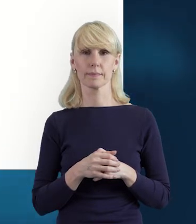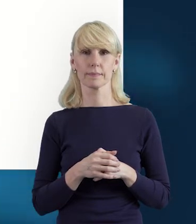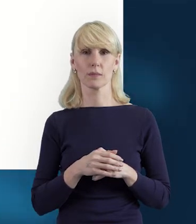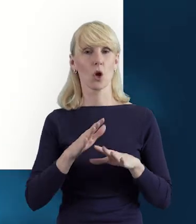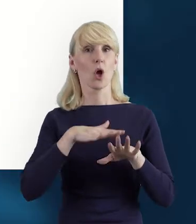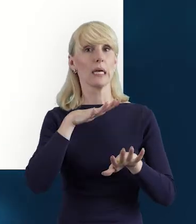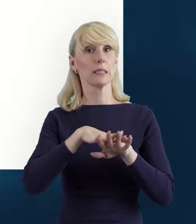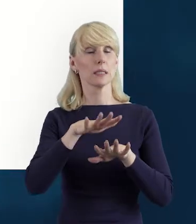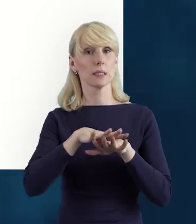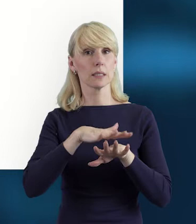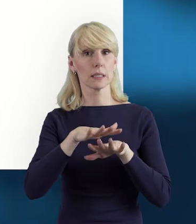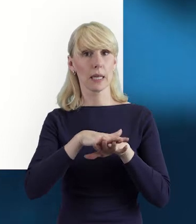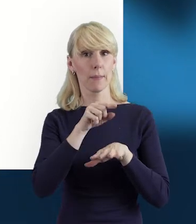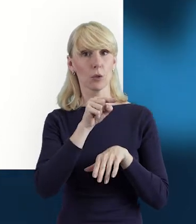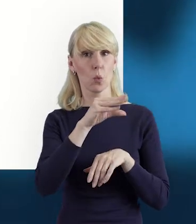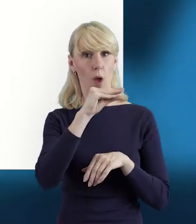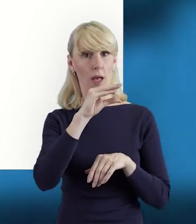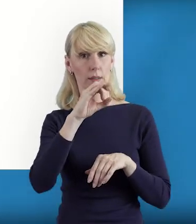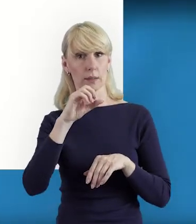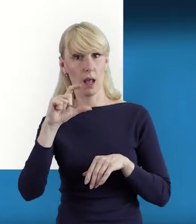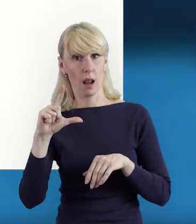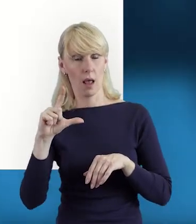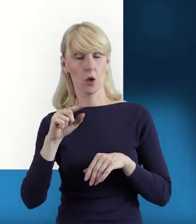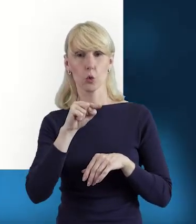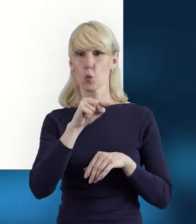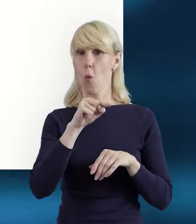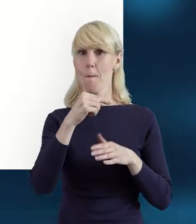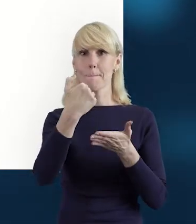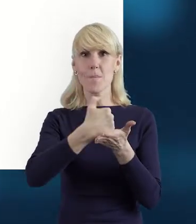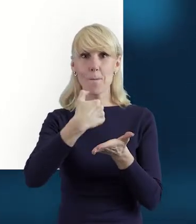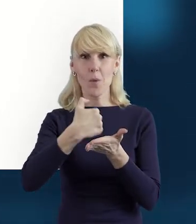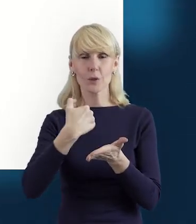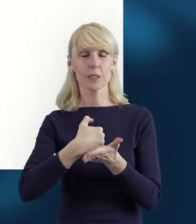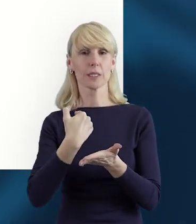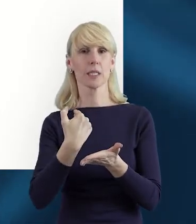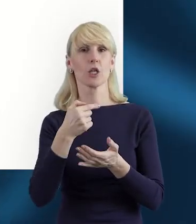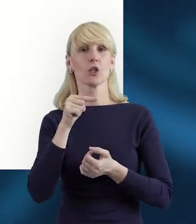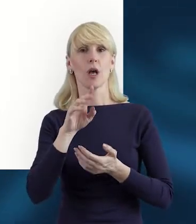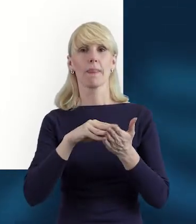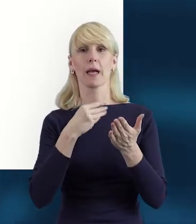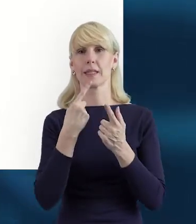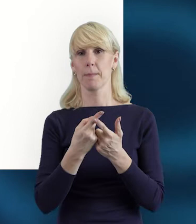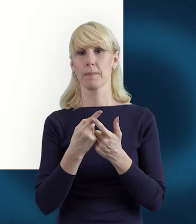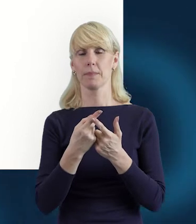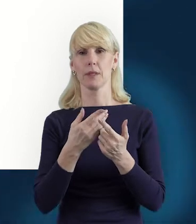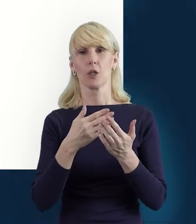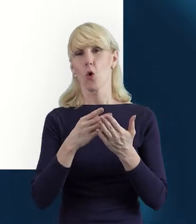System jest o tyle pomocny, że w pewnym zakresie nam sprzyja.